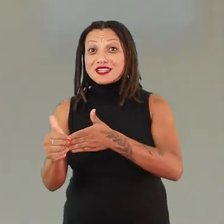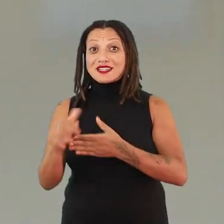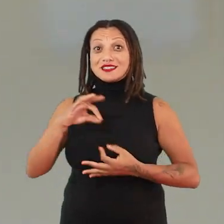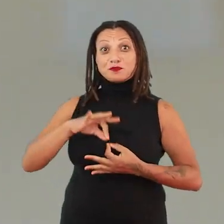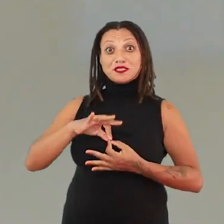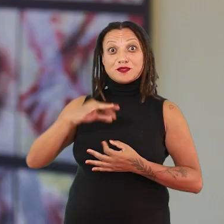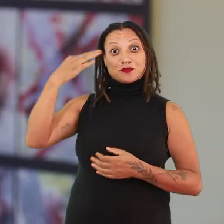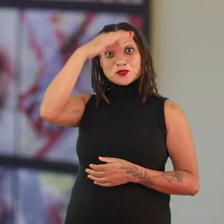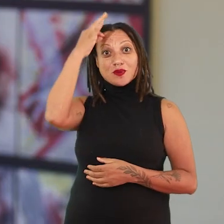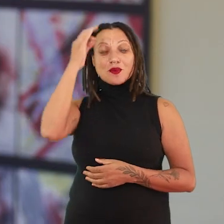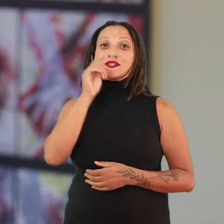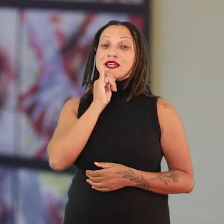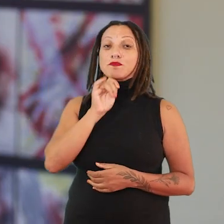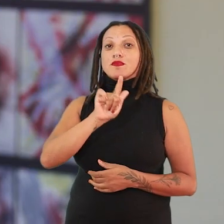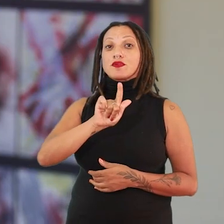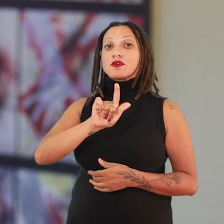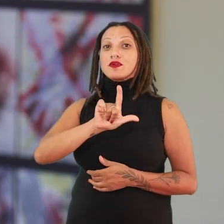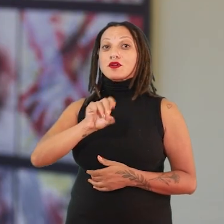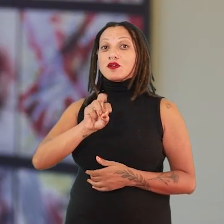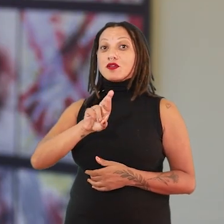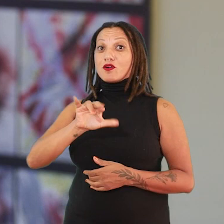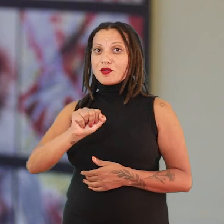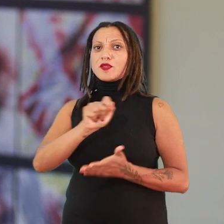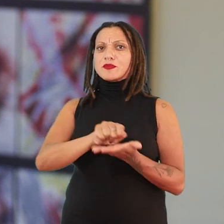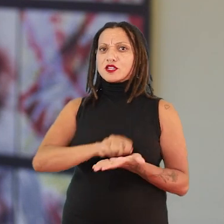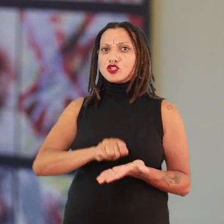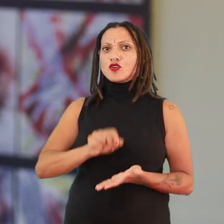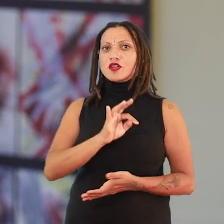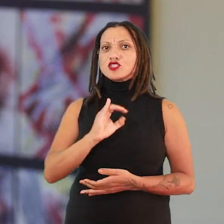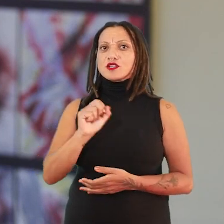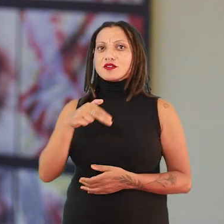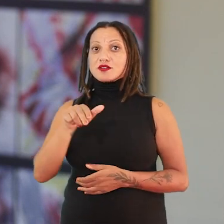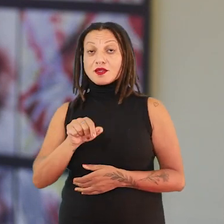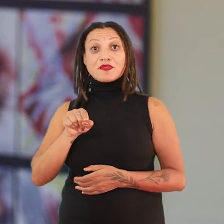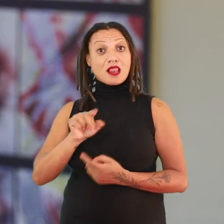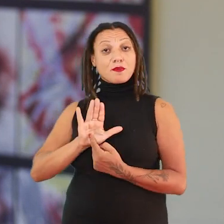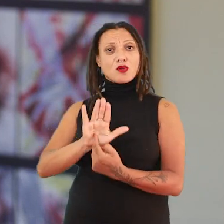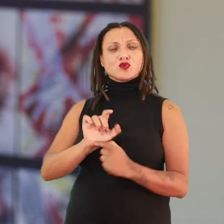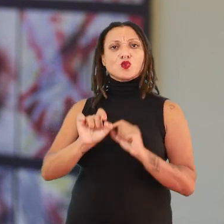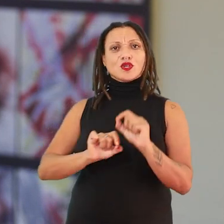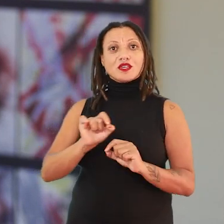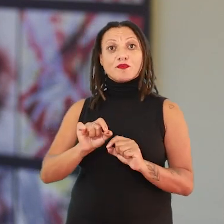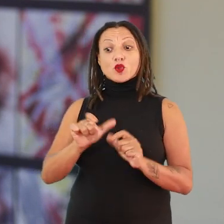Uma delas é a Gloria Anzaldúa, que é uma escritora chicana. E ela vai afirmar que a condição geográfica